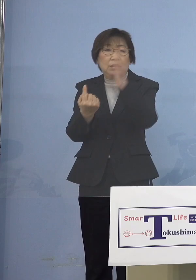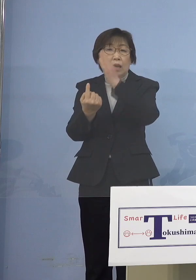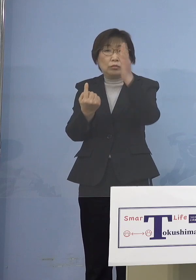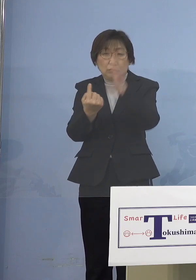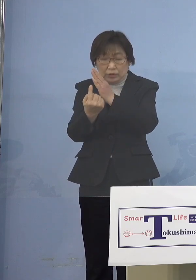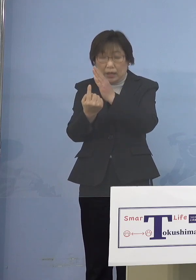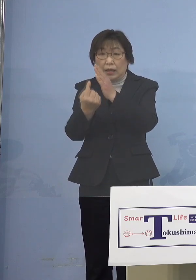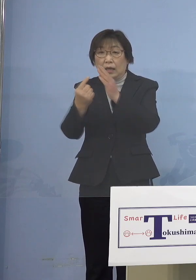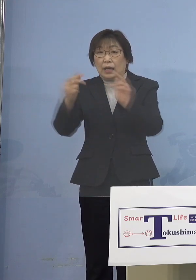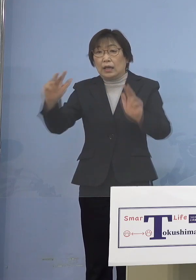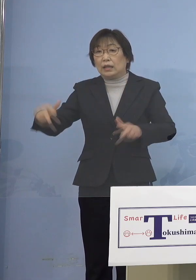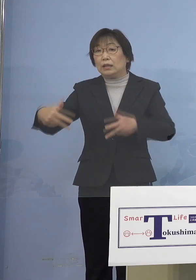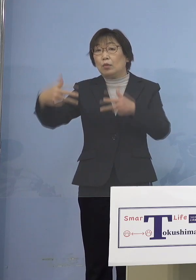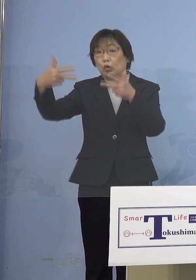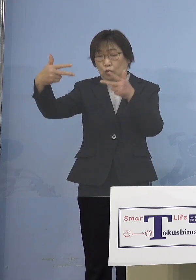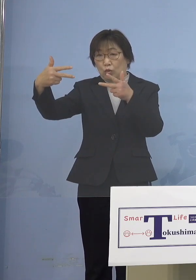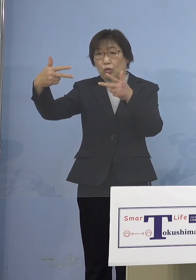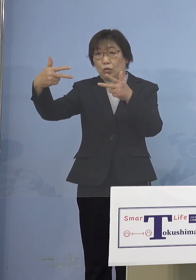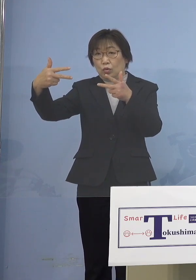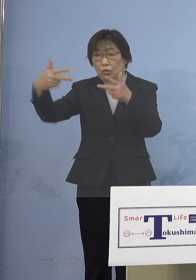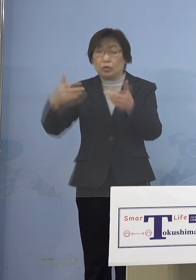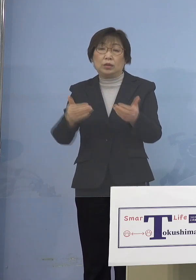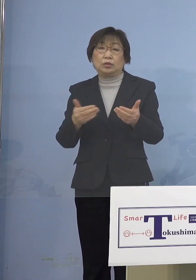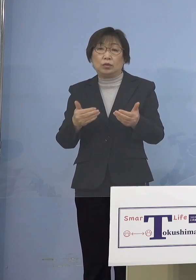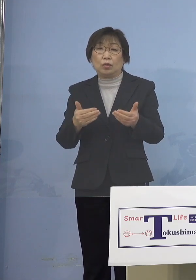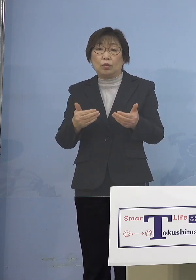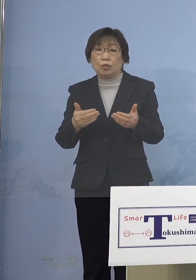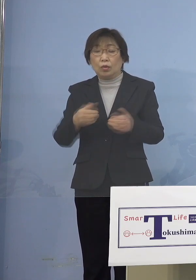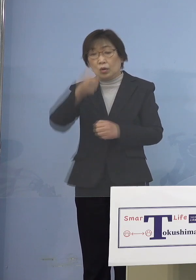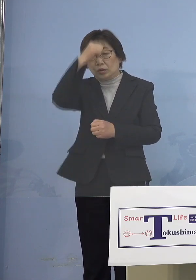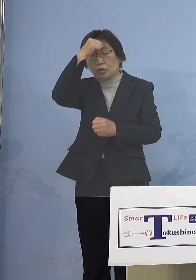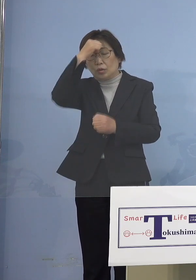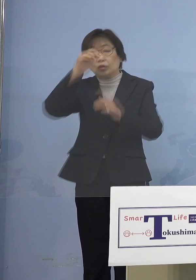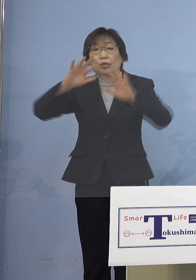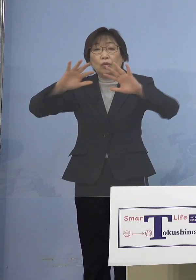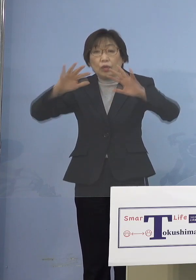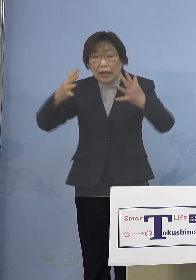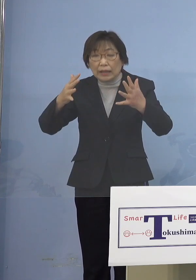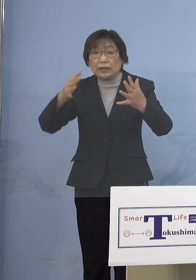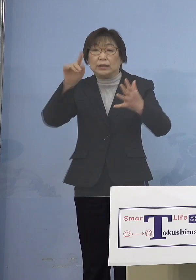最近は無症状の方も多いということが その特徴ともなります